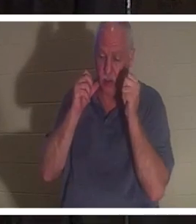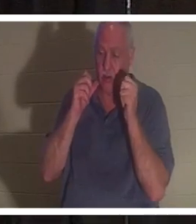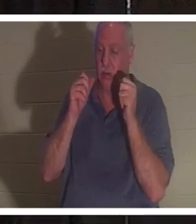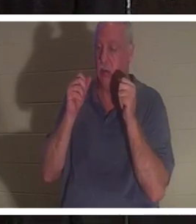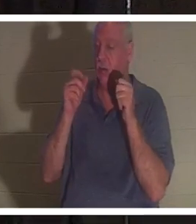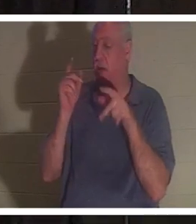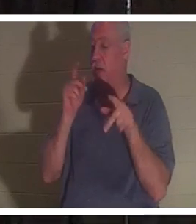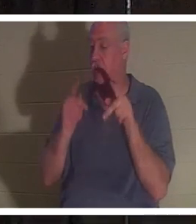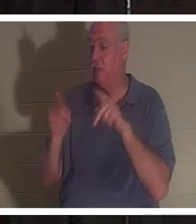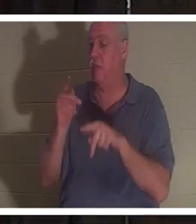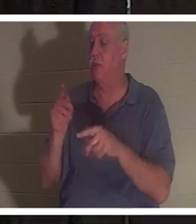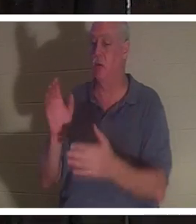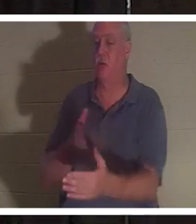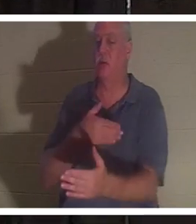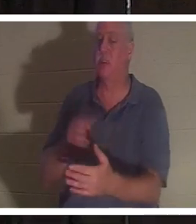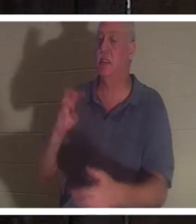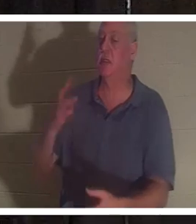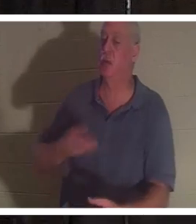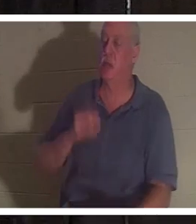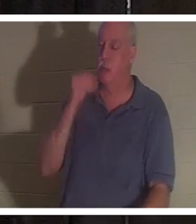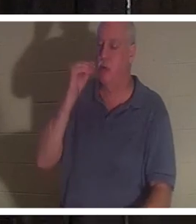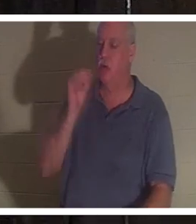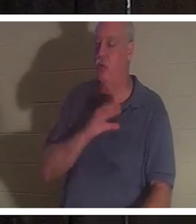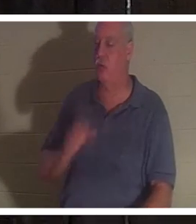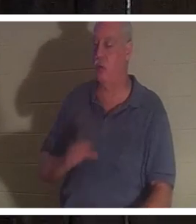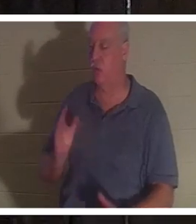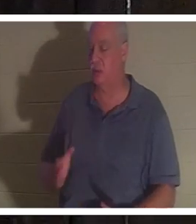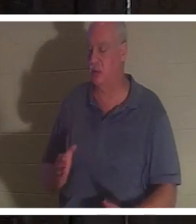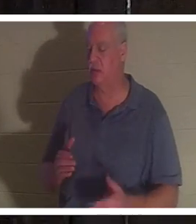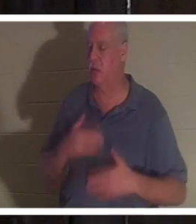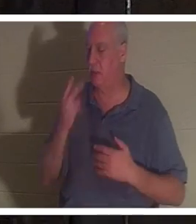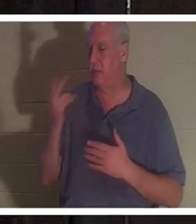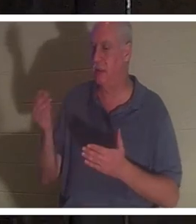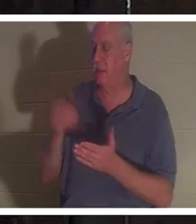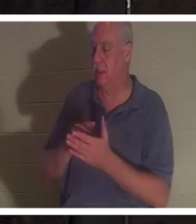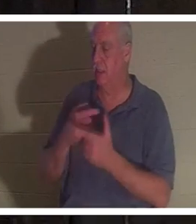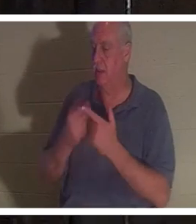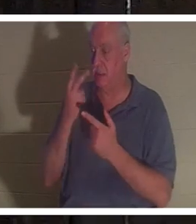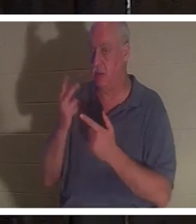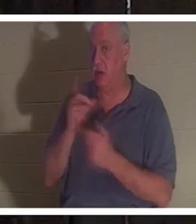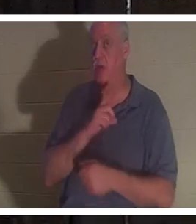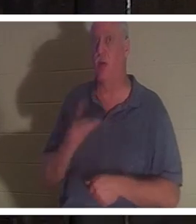친구들을 다시 만나 너무 반가워하다가 주님을 뵙게 되었습니다. 그리고 주님은